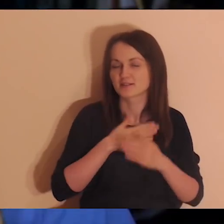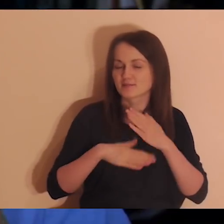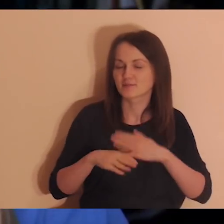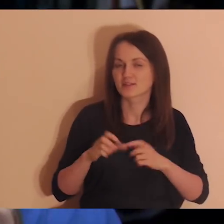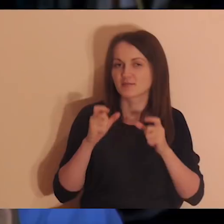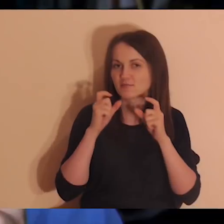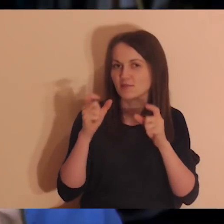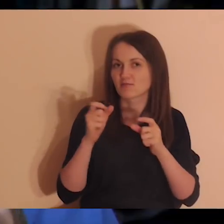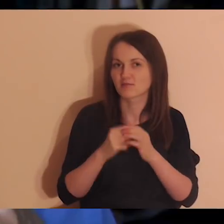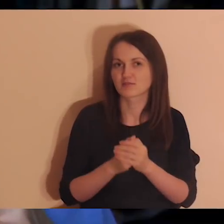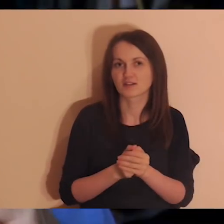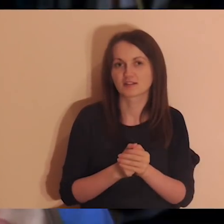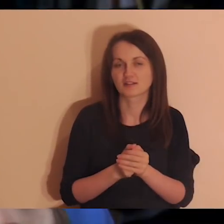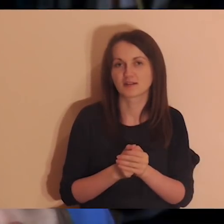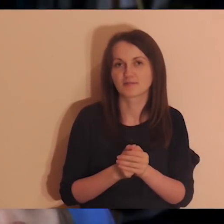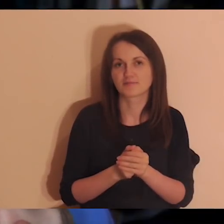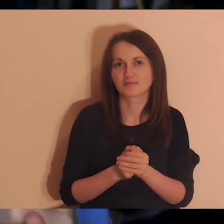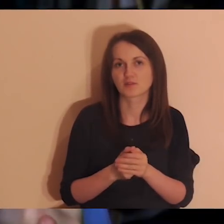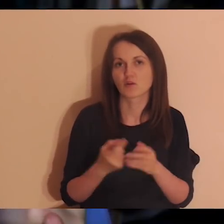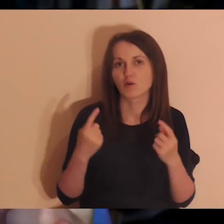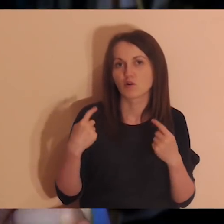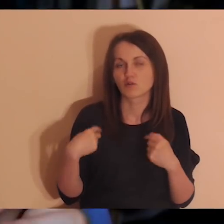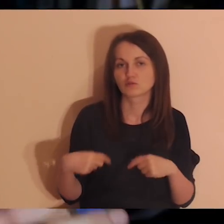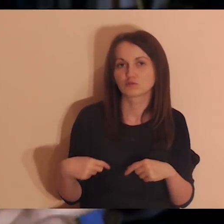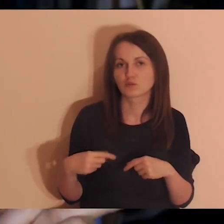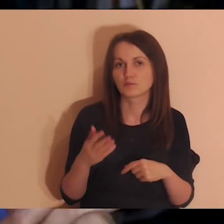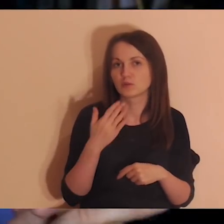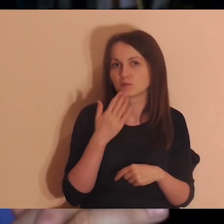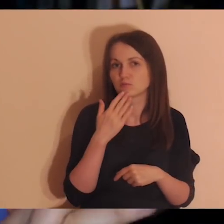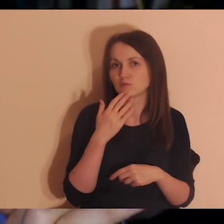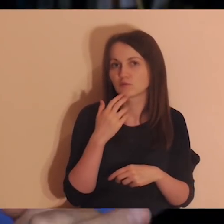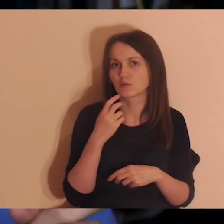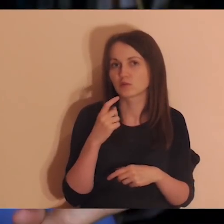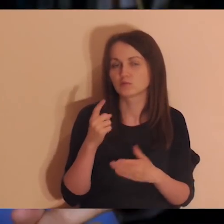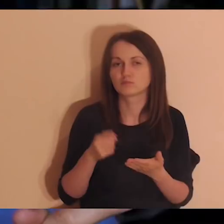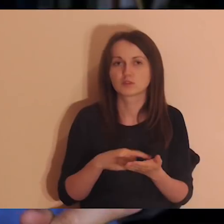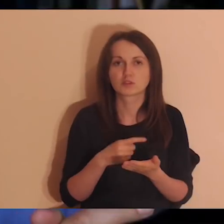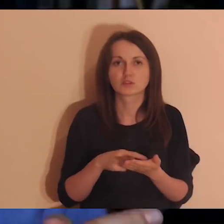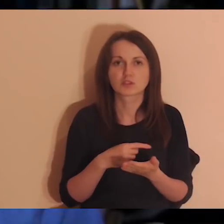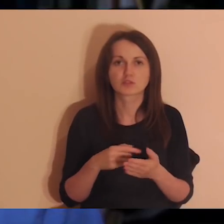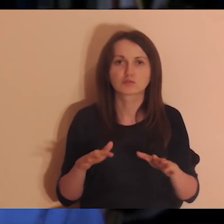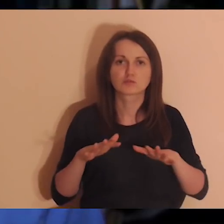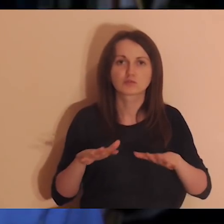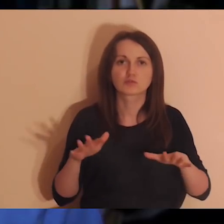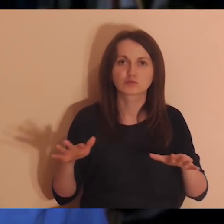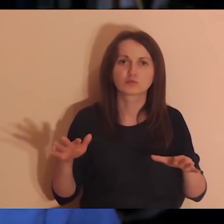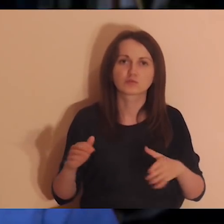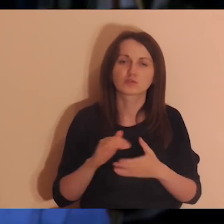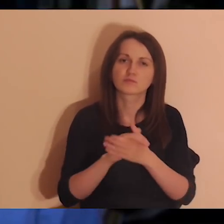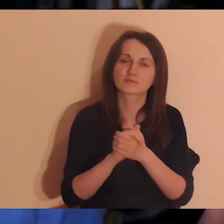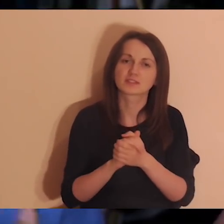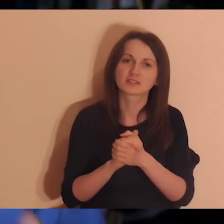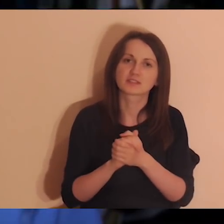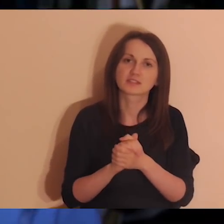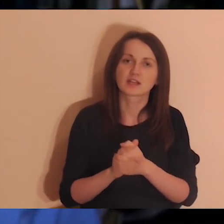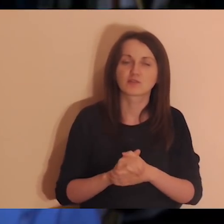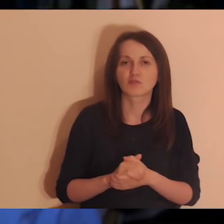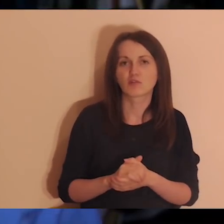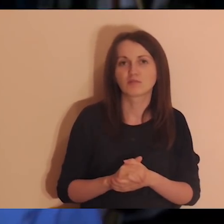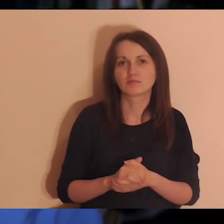Wiele osób bardzo często zwracało nam uwagę, że te medytacje są fajne a mają bardzo dużo znajomych, którzy nie mówią po polsku